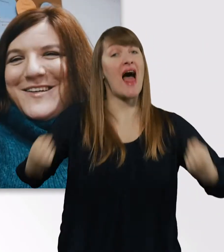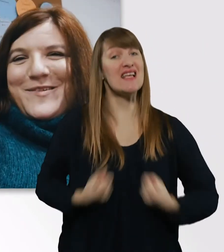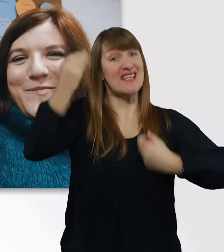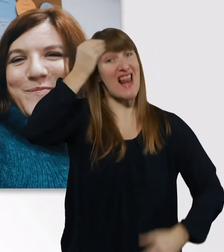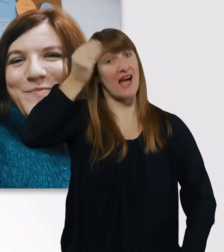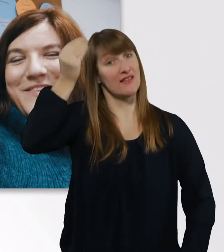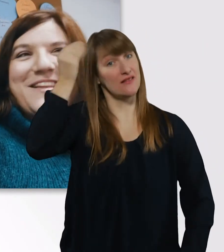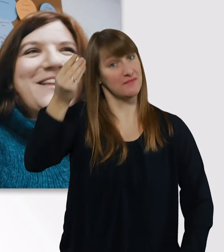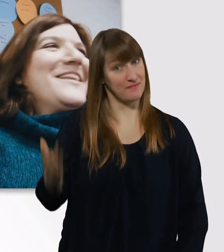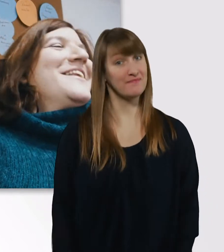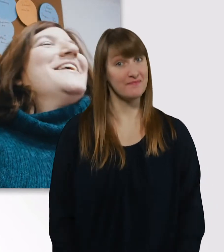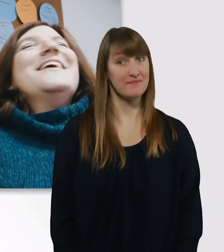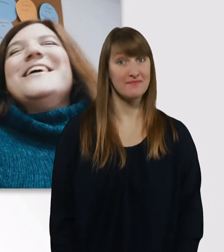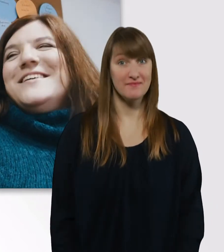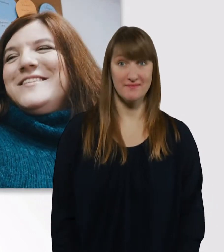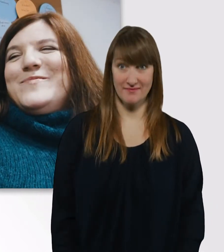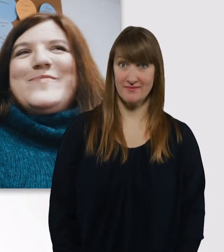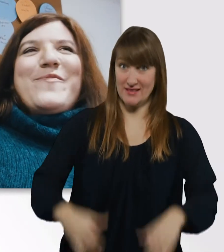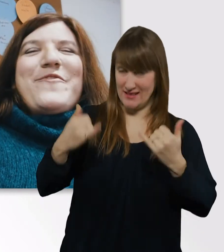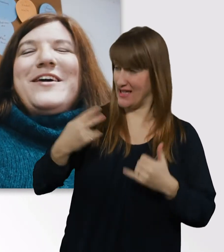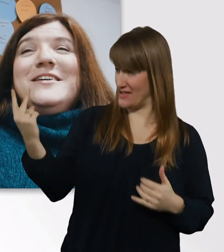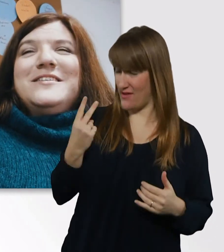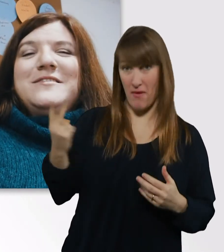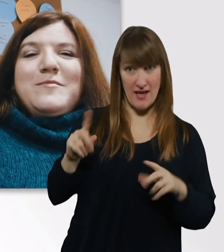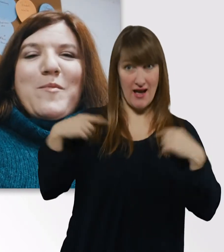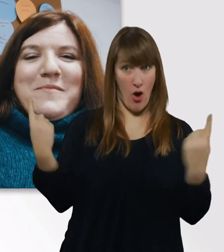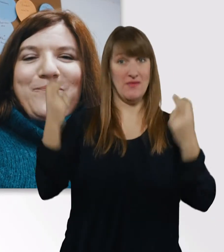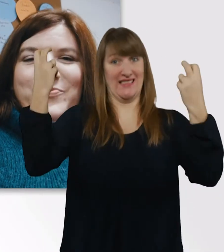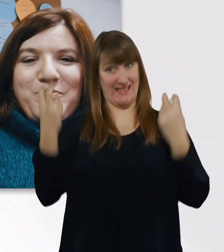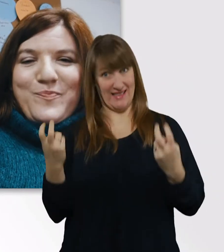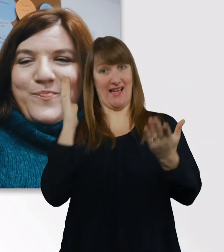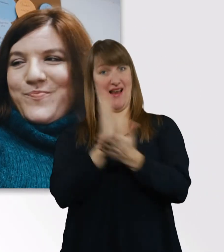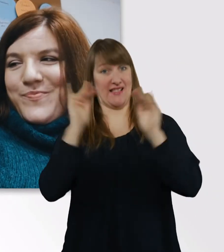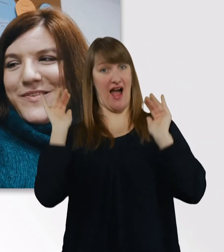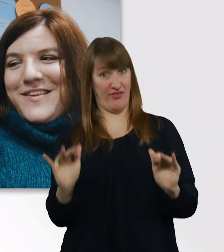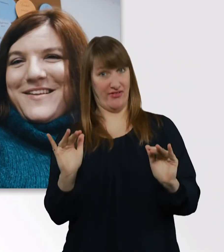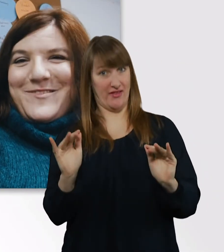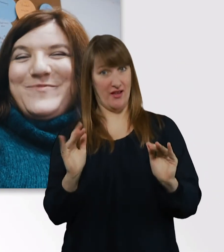So, Leute, wir sitzen jetzt hier im Vorlesungsraum. Und sind top motiviert.